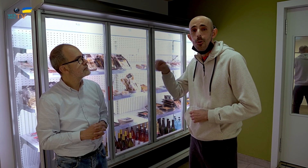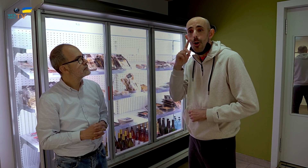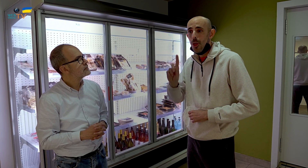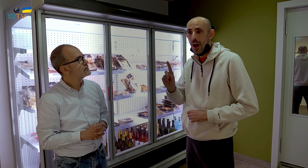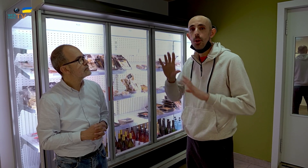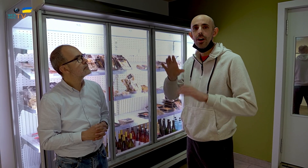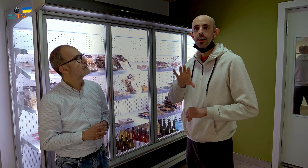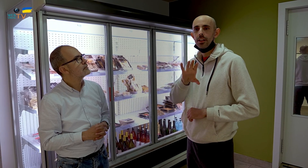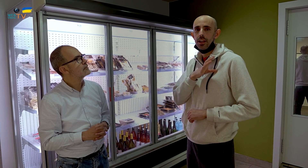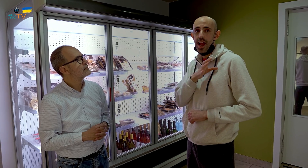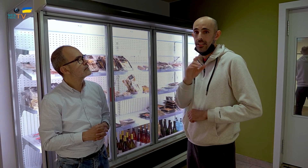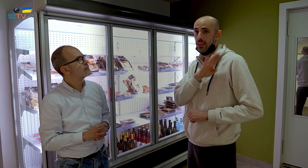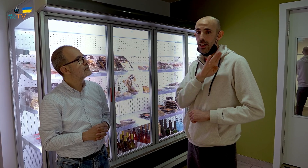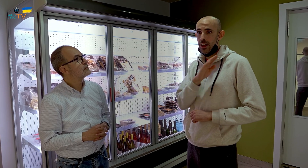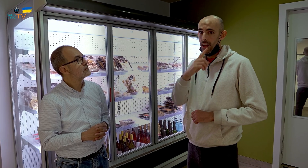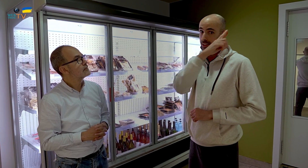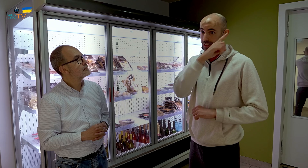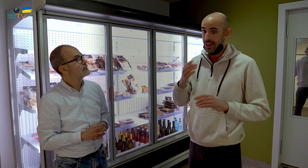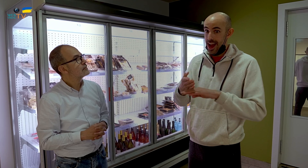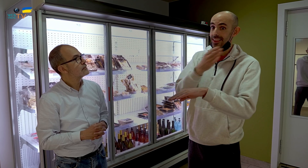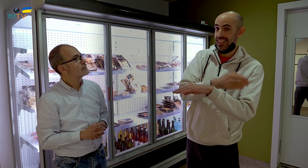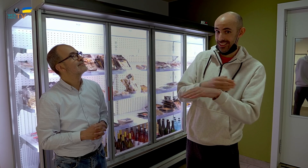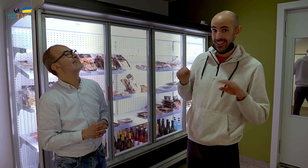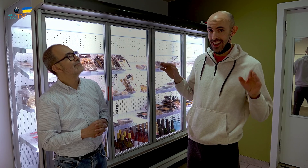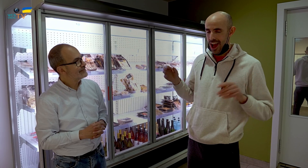Luego, los hay que no la conocen, pero eran clientes del Aligue